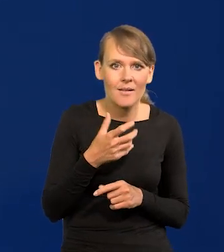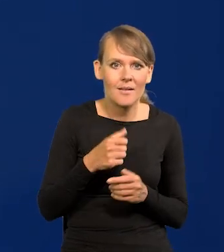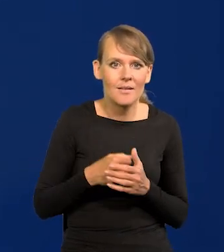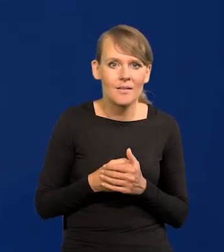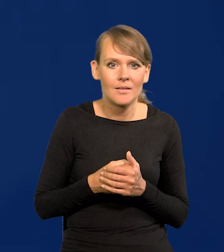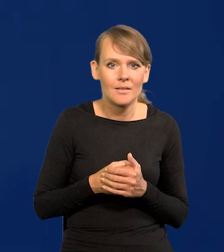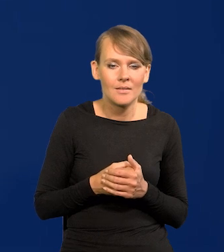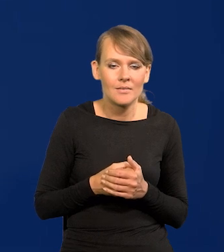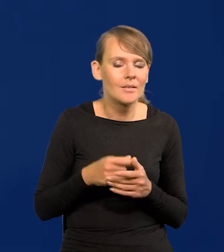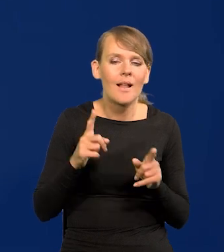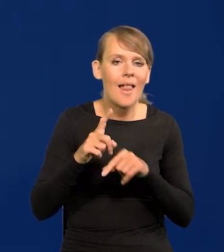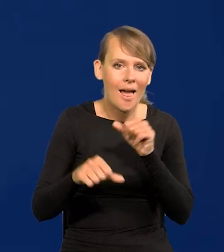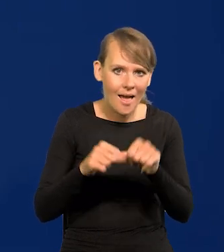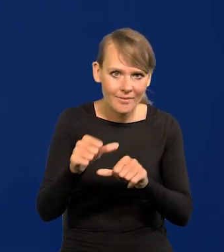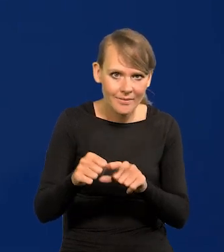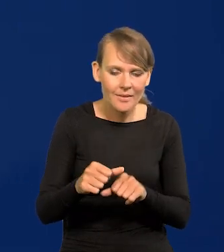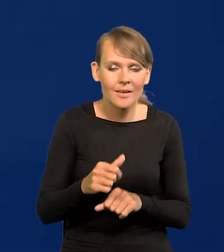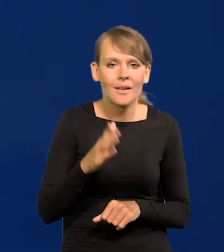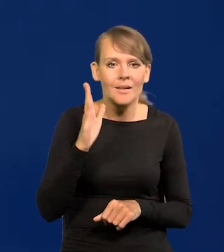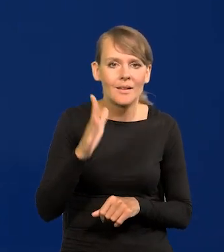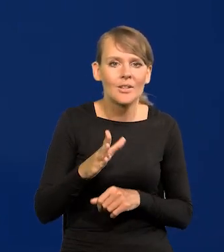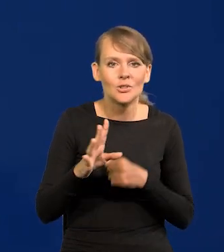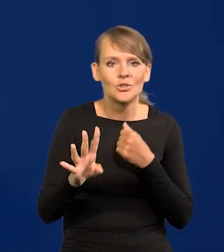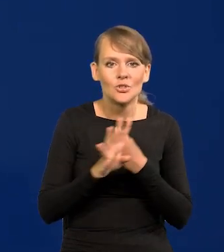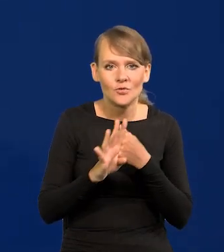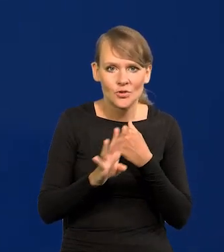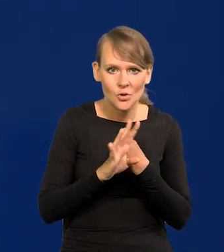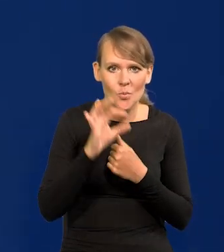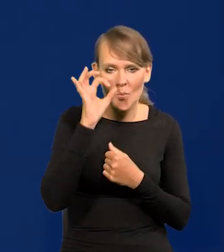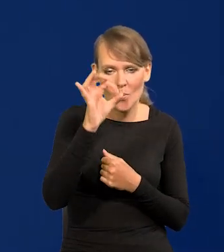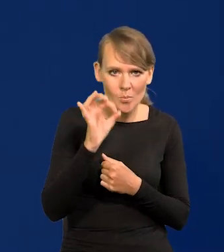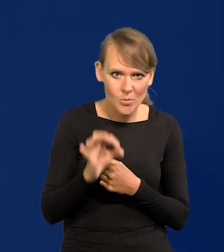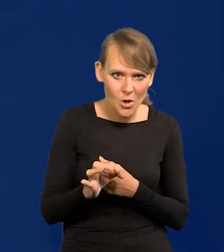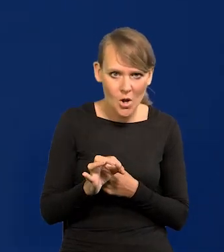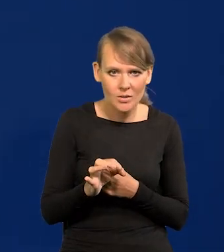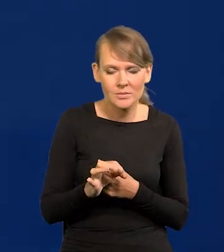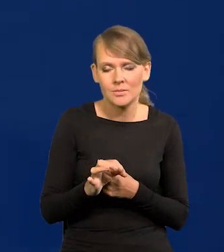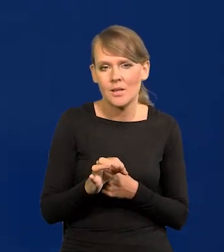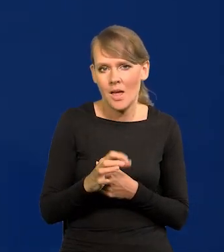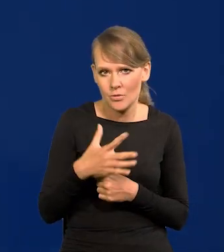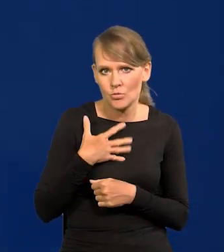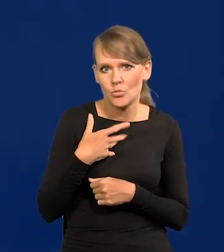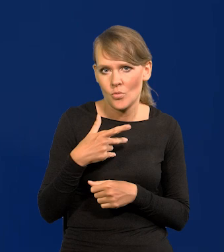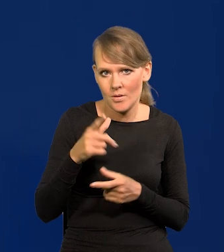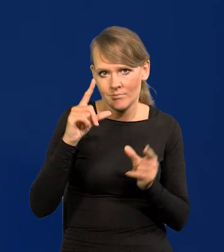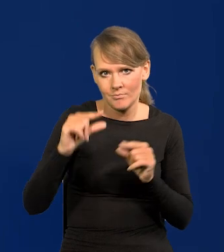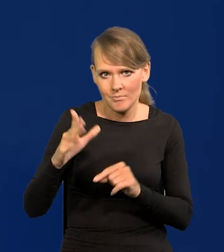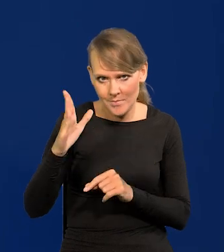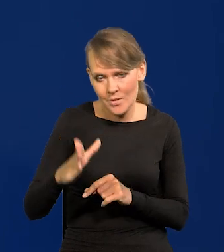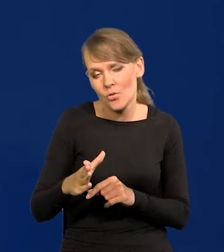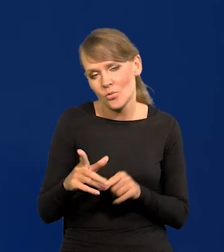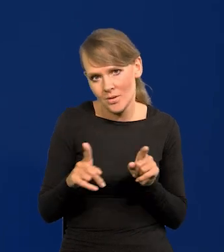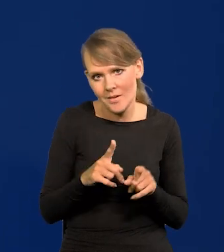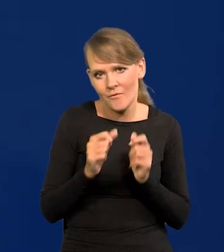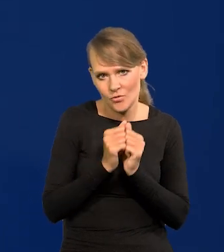będzie z 90% pewnością nam mówić, że inflacja dalej będzie spadać, to jest możliwe, bo we wrześniu, tak.